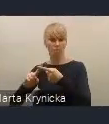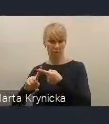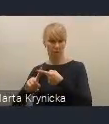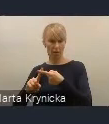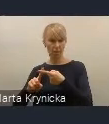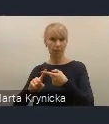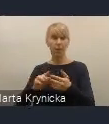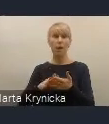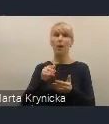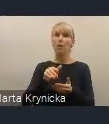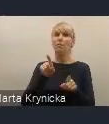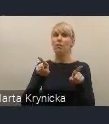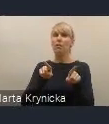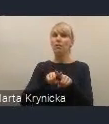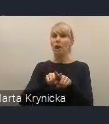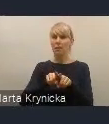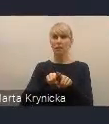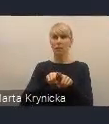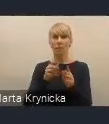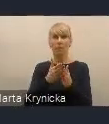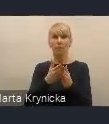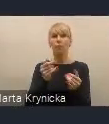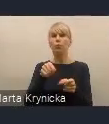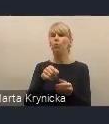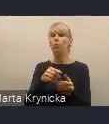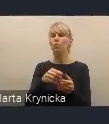zgłaszanym postulatom różnych środowisk,